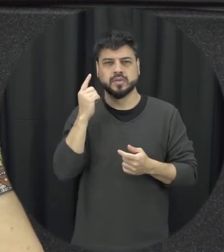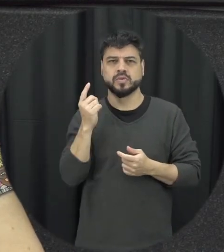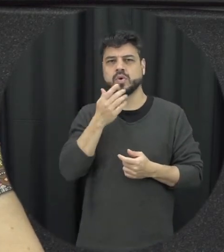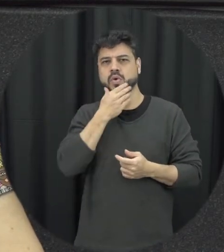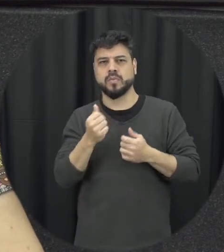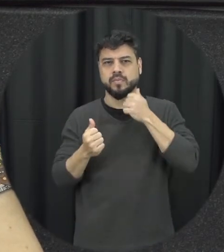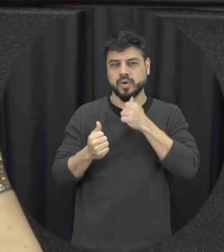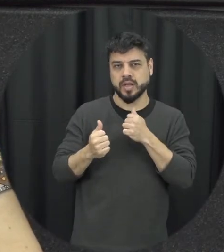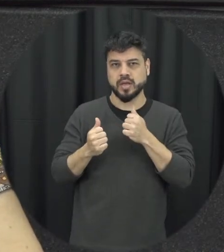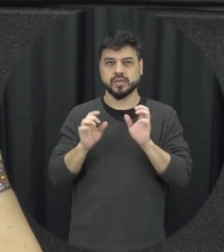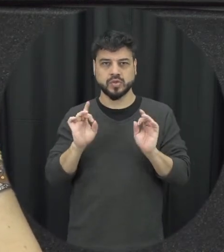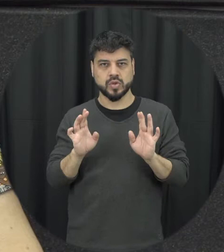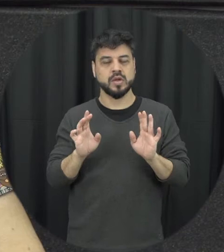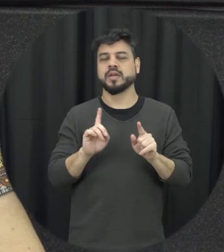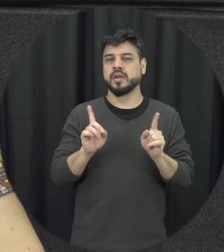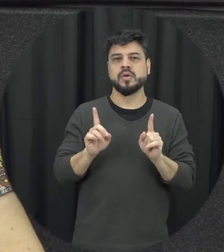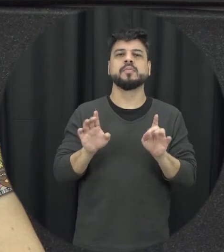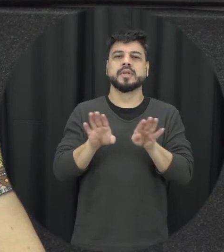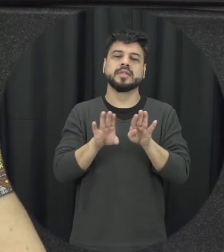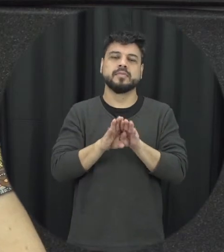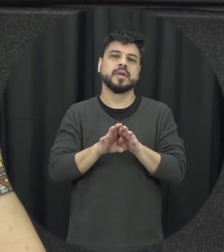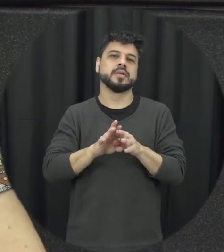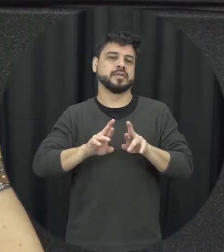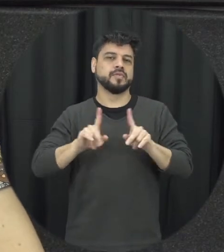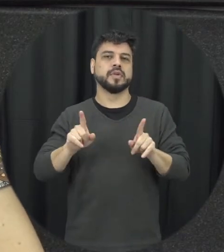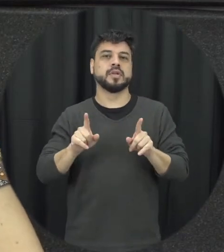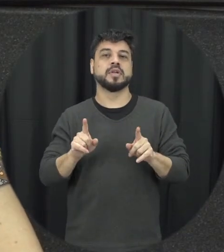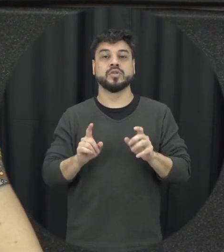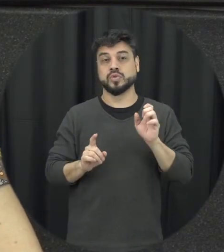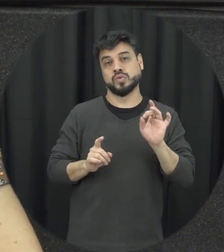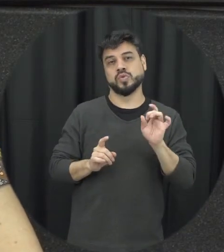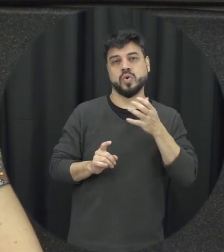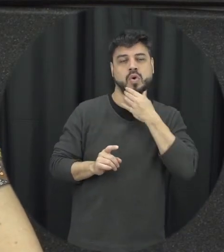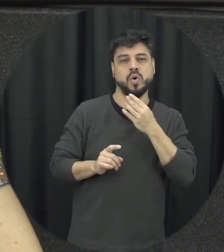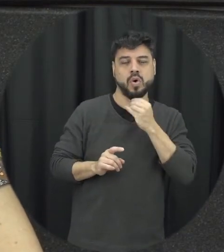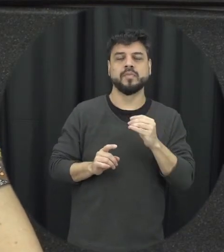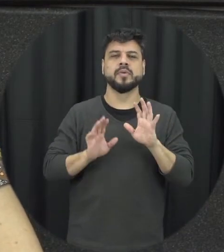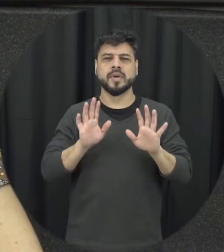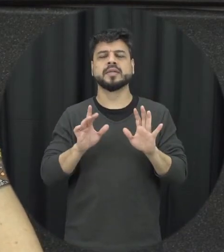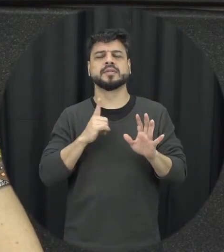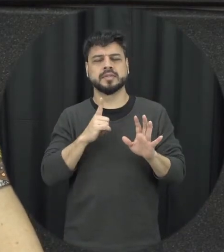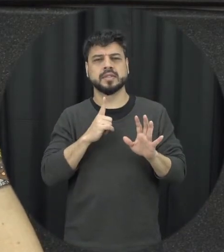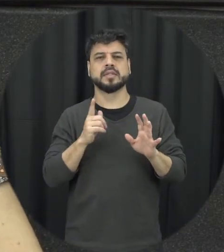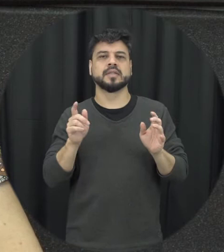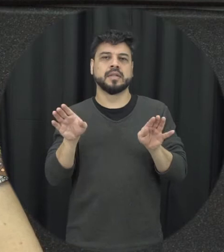no caso das relações homoafetivas a mulher também poderia ser ali considerada uma absurda outra